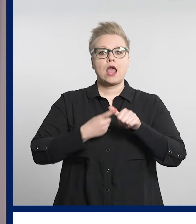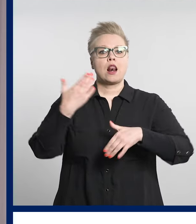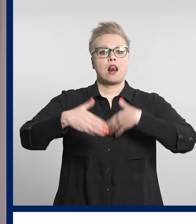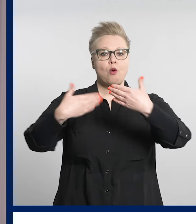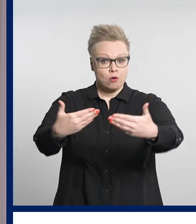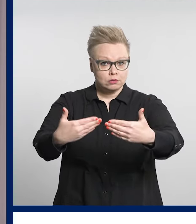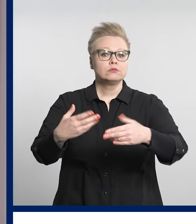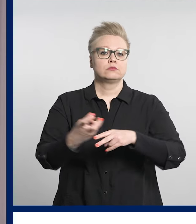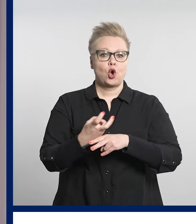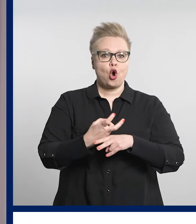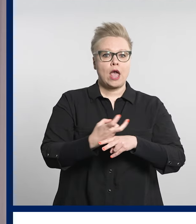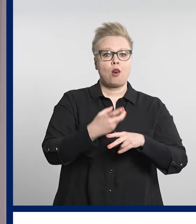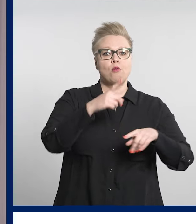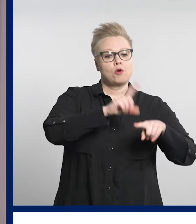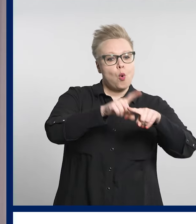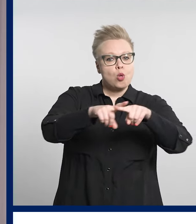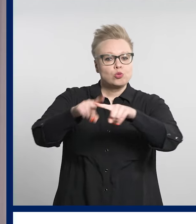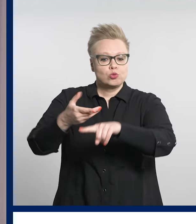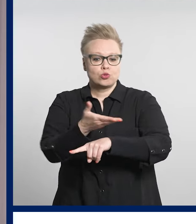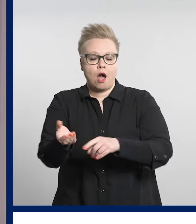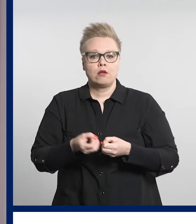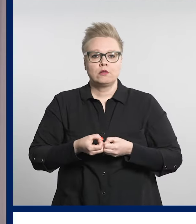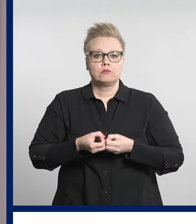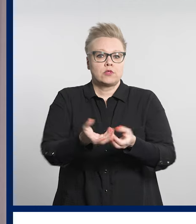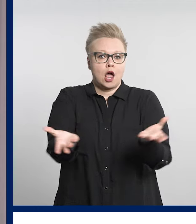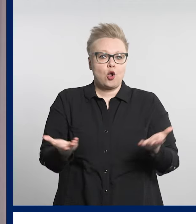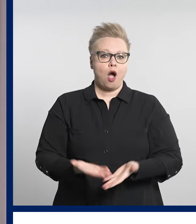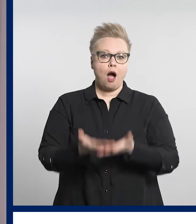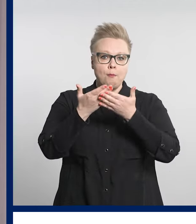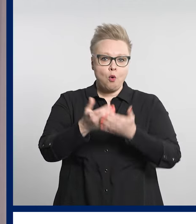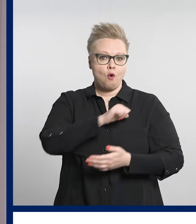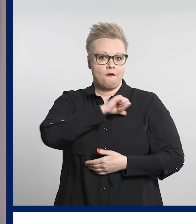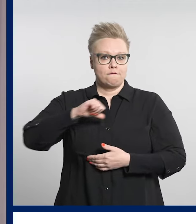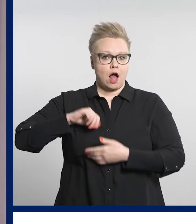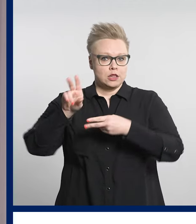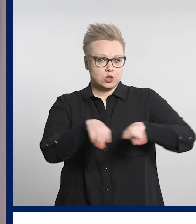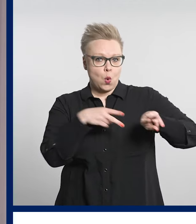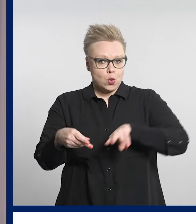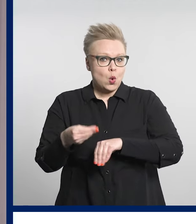kokeilupaikkakunnilla tarjotaan apua valtuutuksen antamisessa